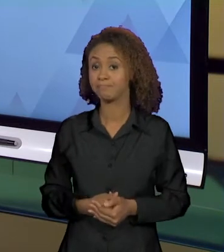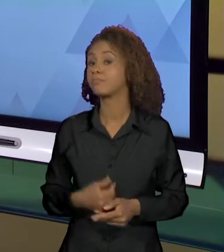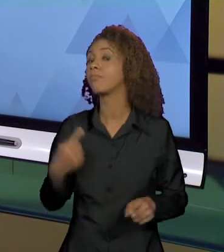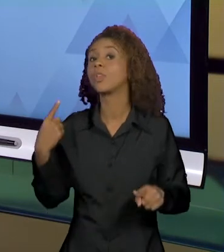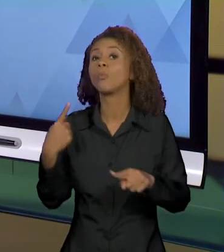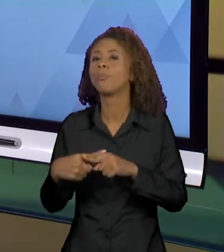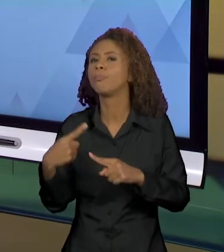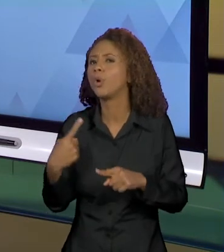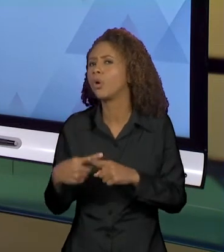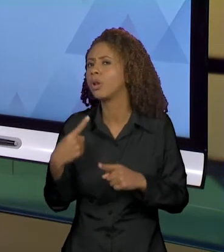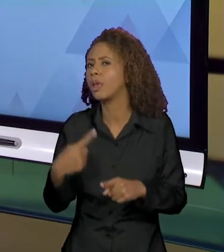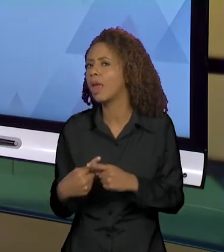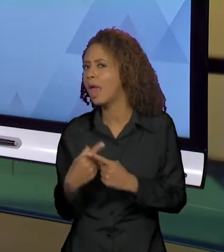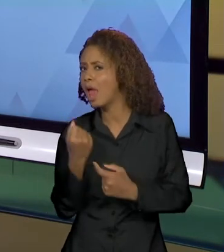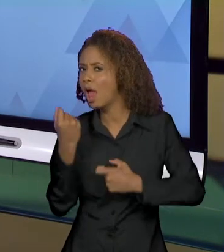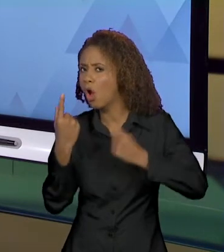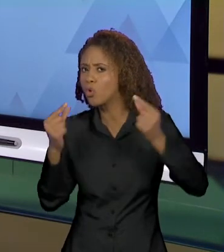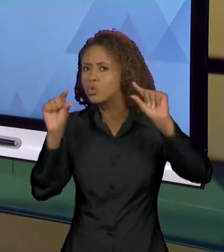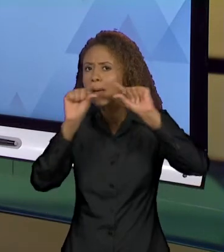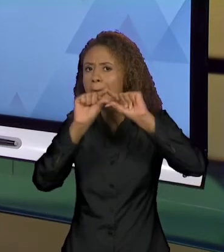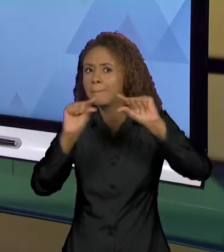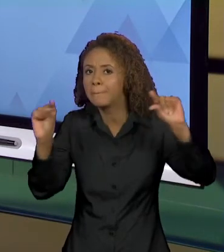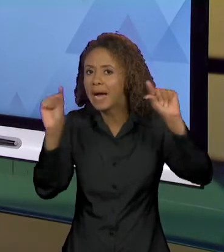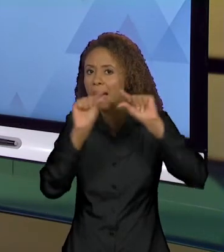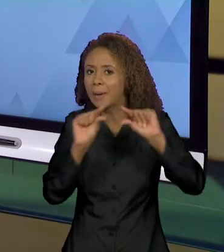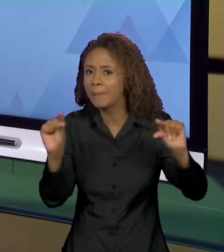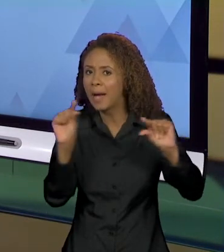DETERMINADAS FORMULAÇÕES E NÃO OUTRAS? ENTÃO ISSO